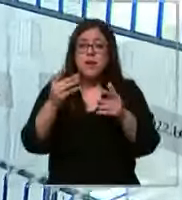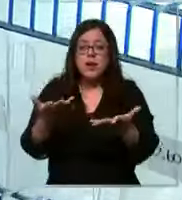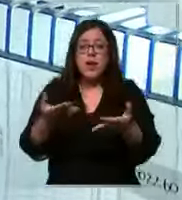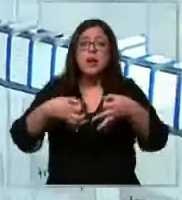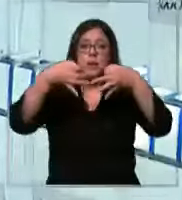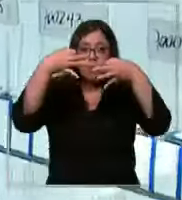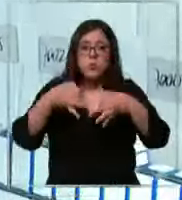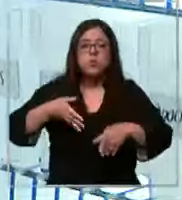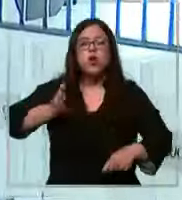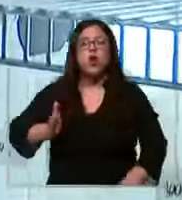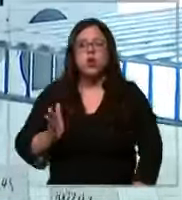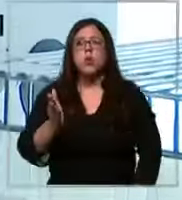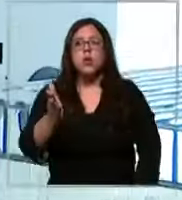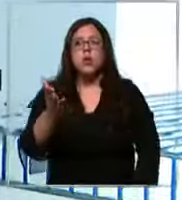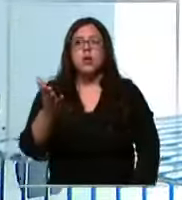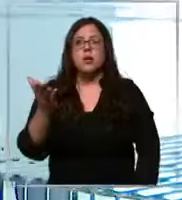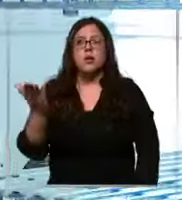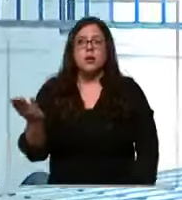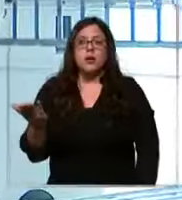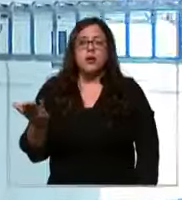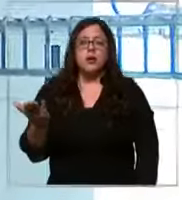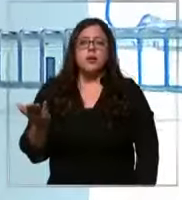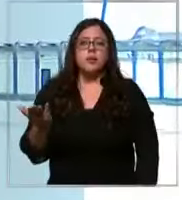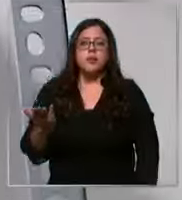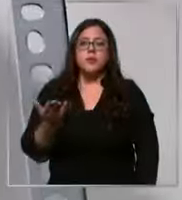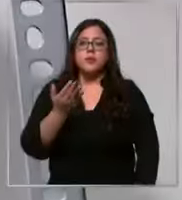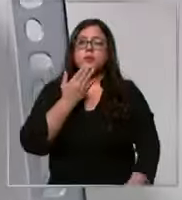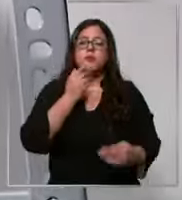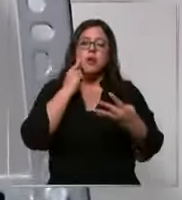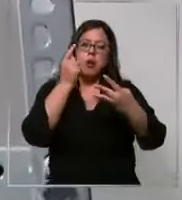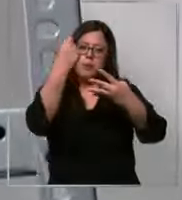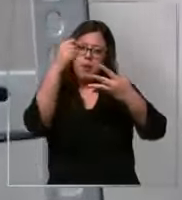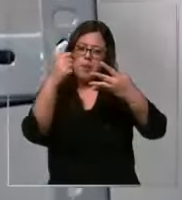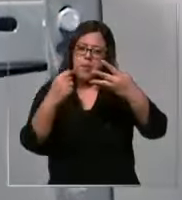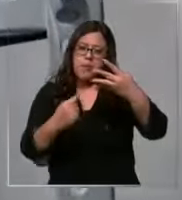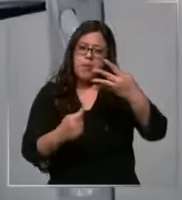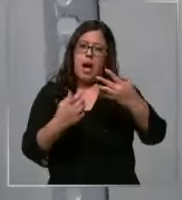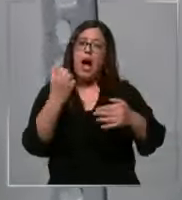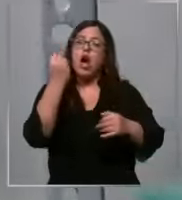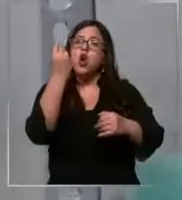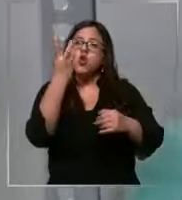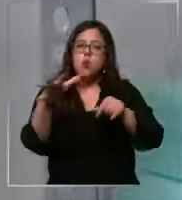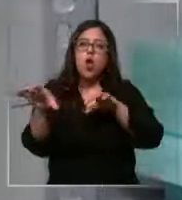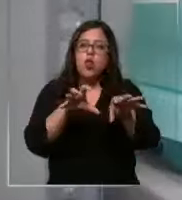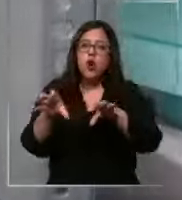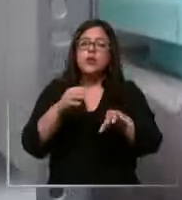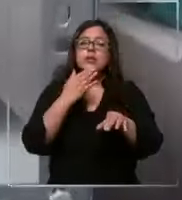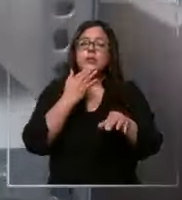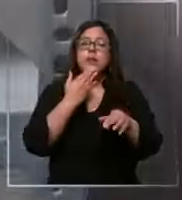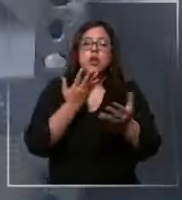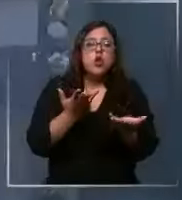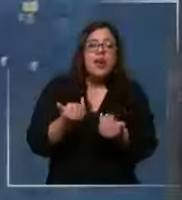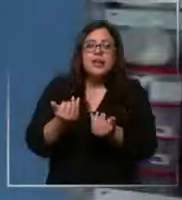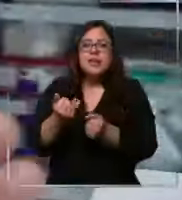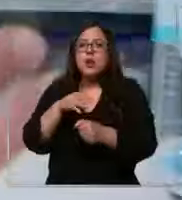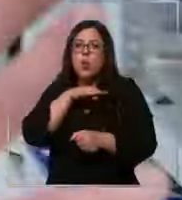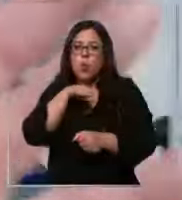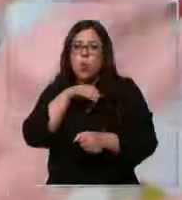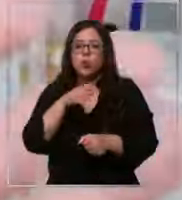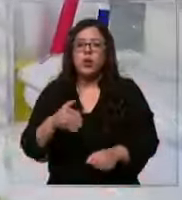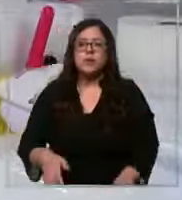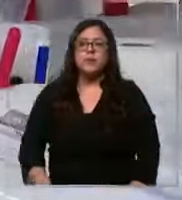la continuidad operacional llevando registro de stock y consumo crítico de insumos esta bodega